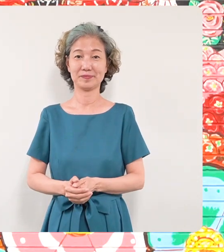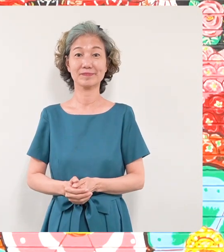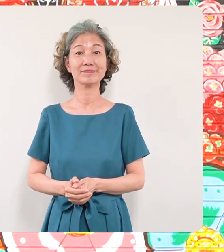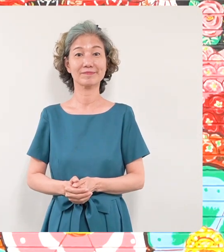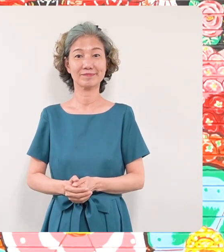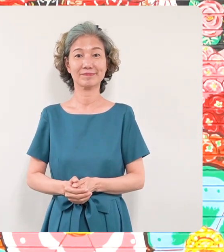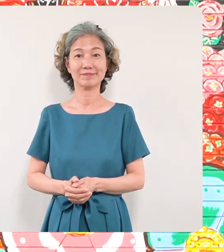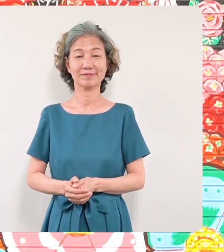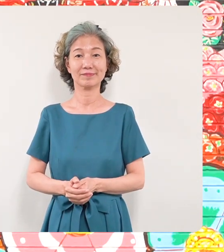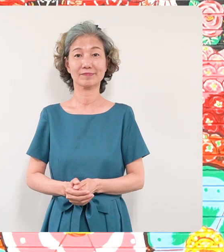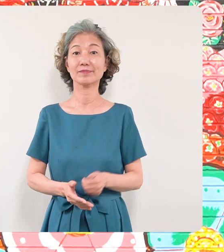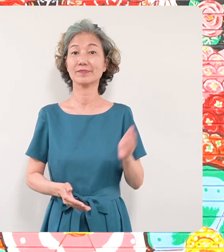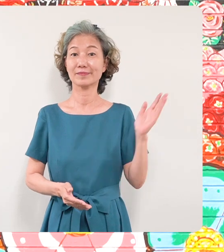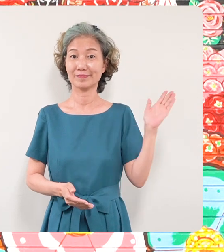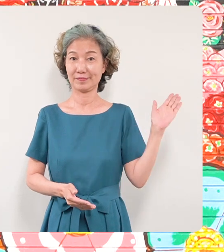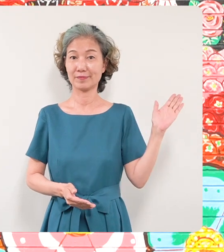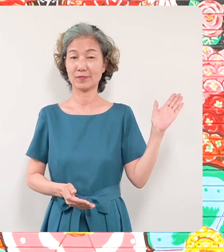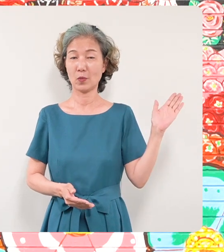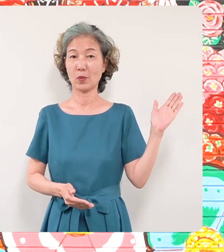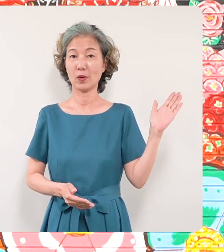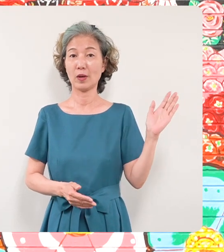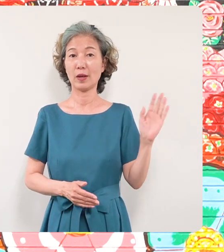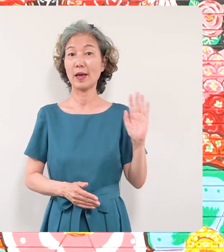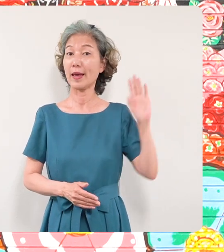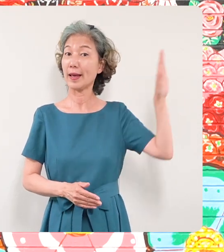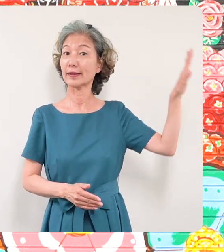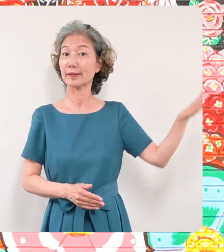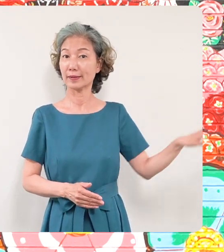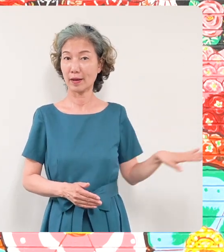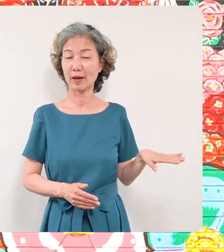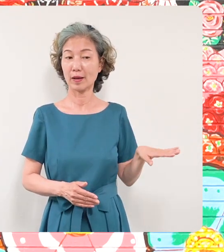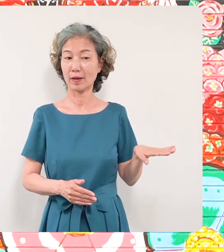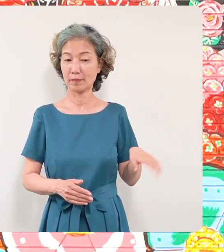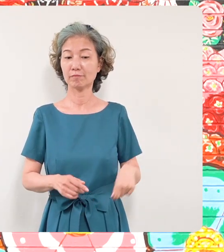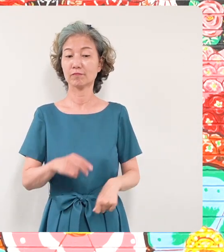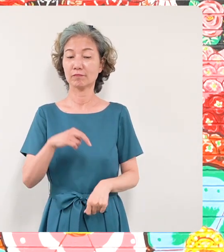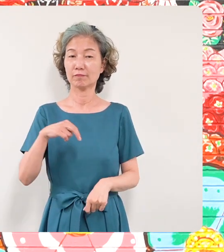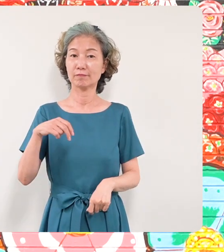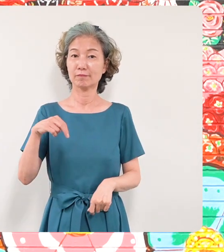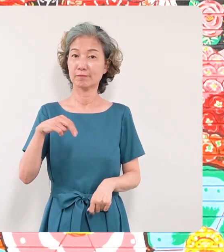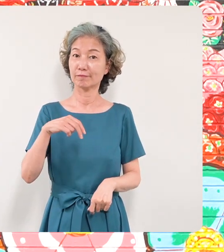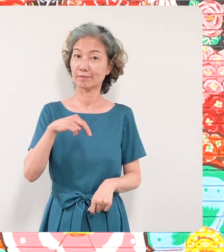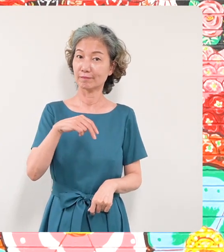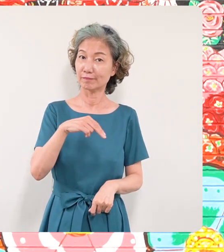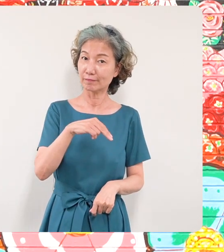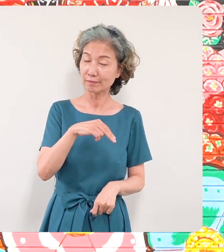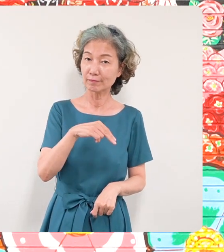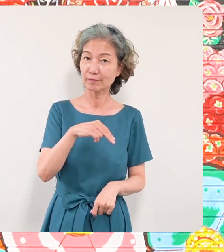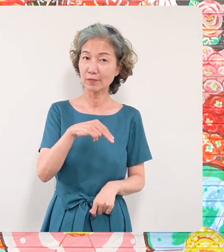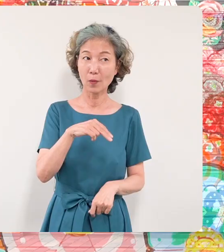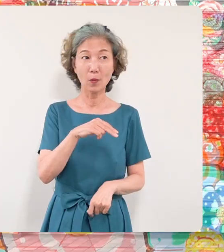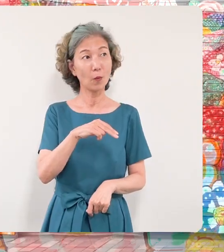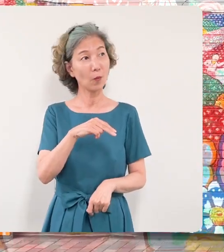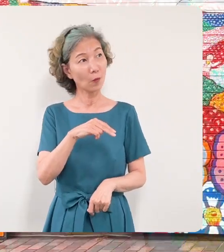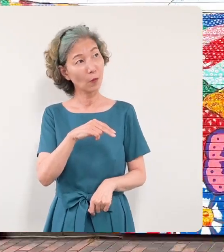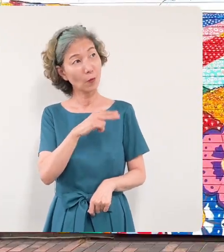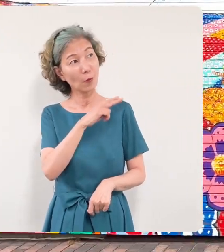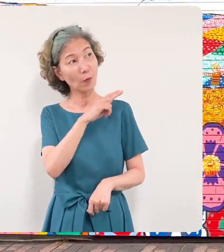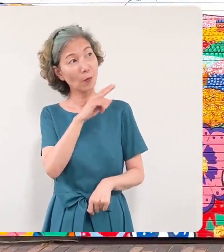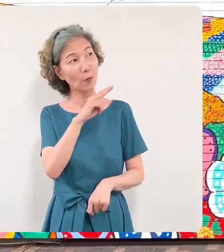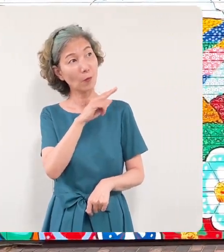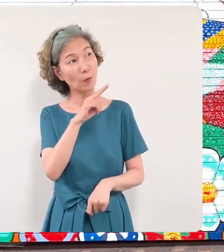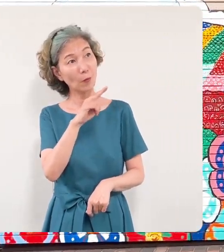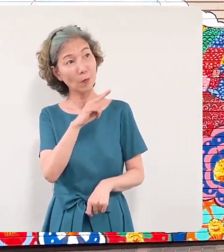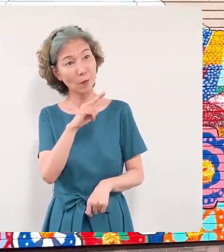こちらの壁画の前に立って壁画 をご覧いただく方の姿もたくさん